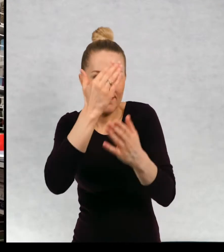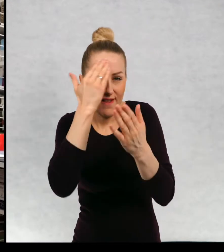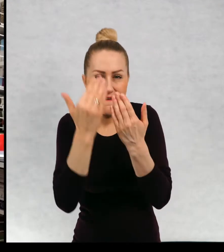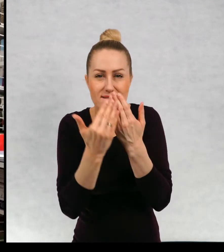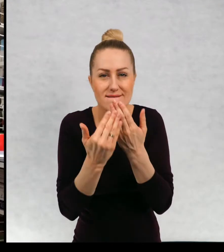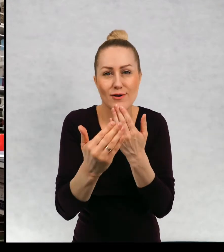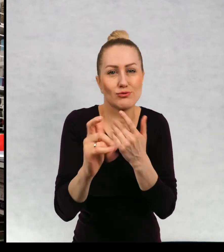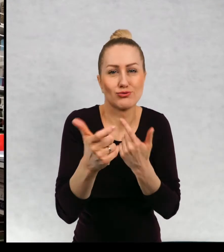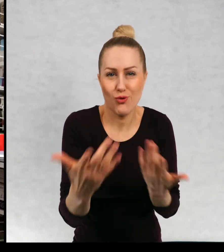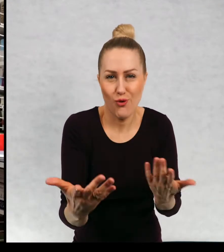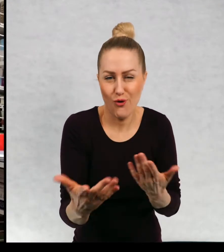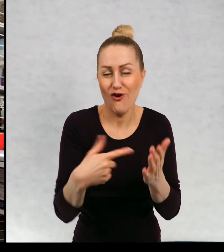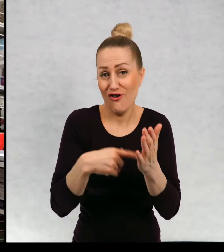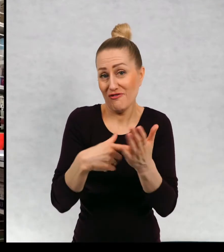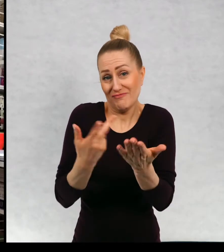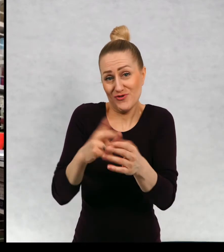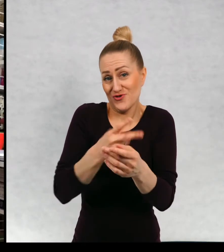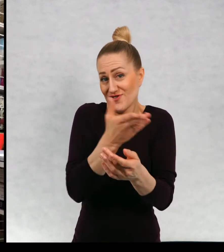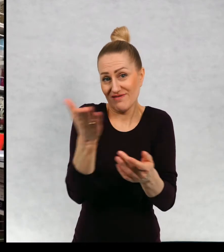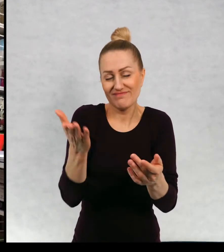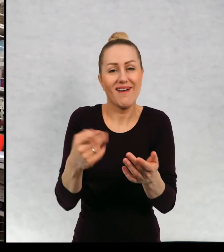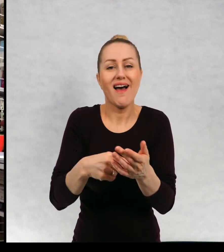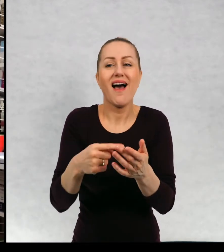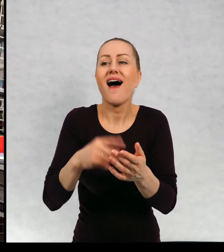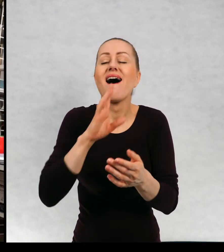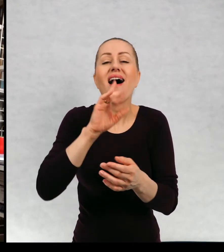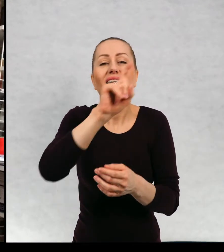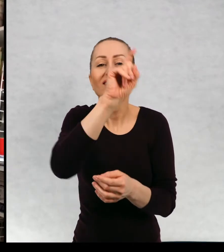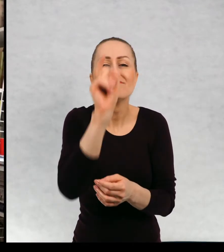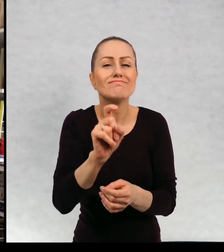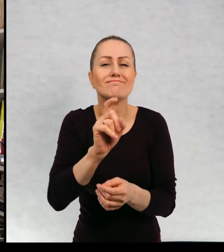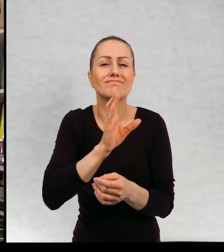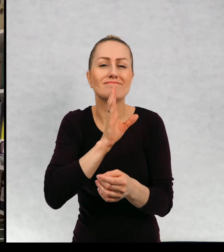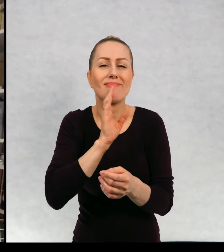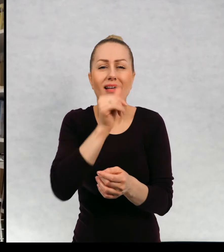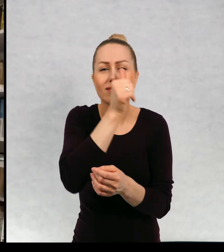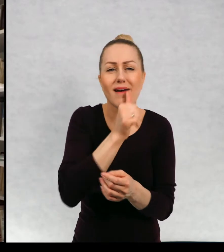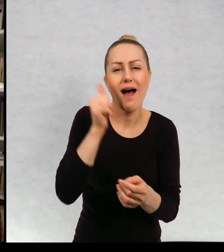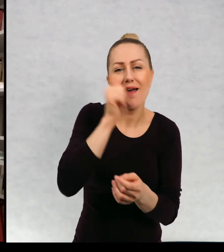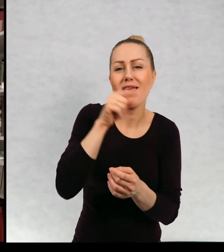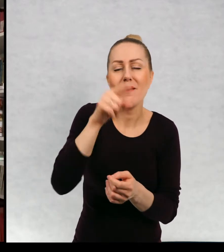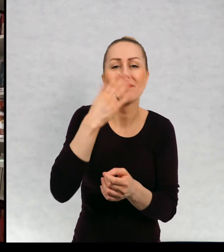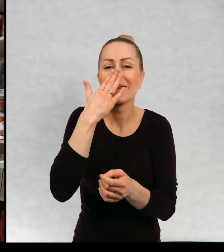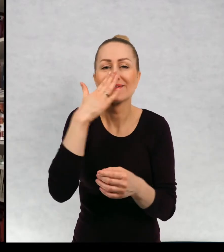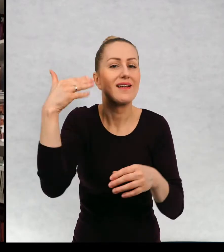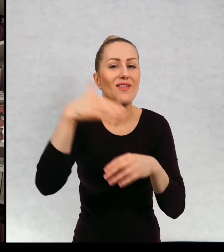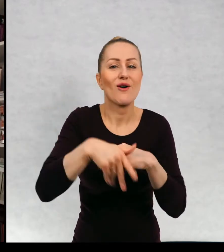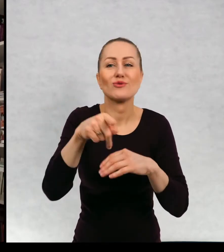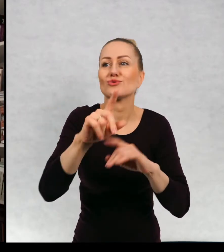Całe wieki, jak rozumiem zakończenia tajemnicze dla mnie zakończenia tajemnicze to są takie,